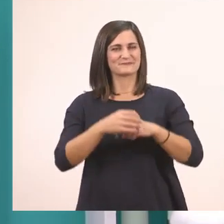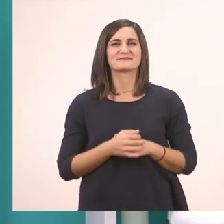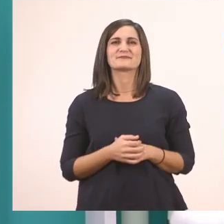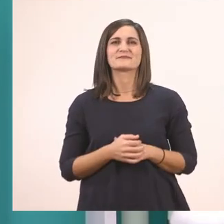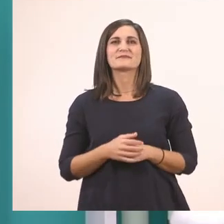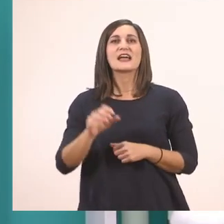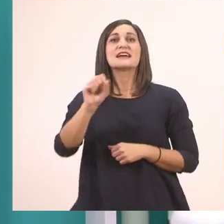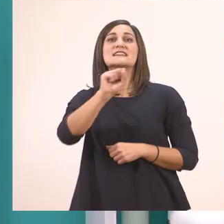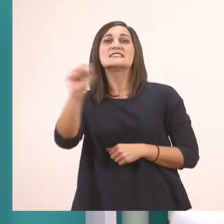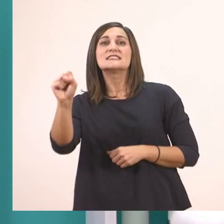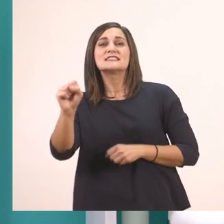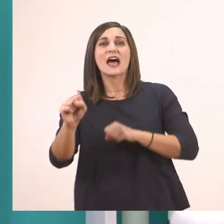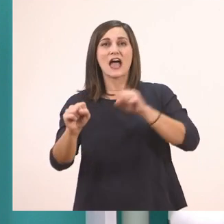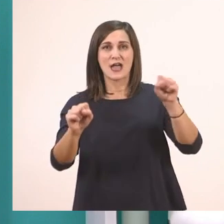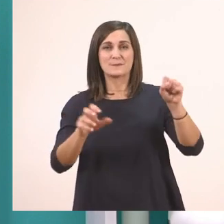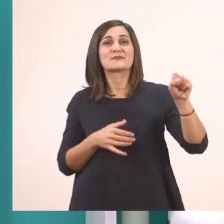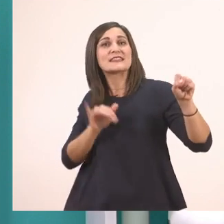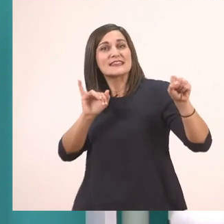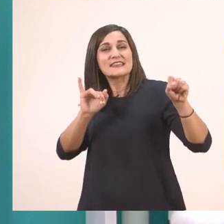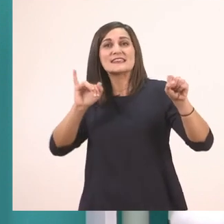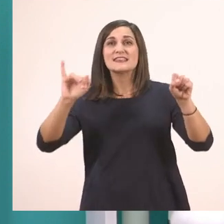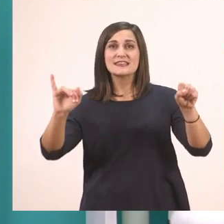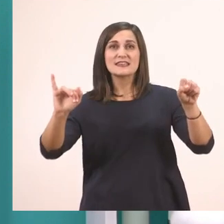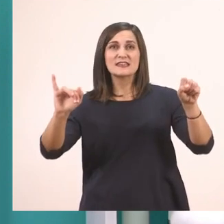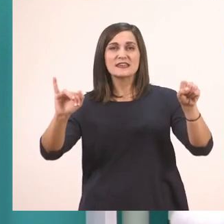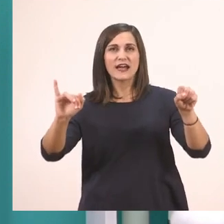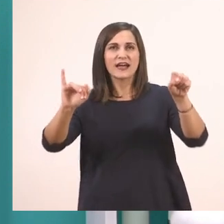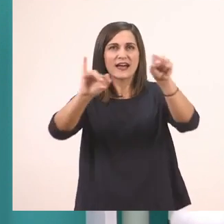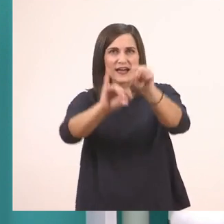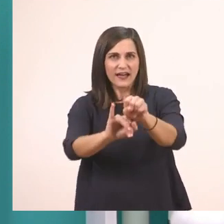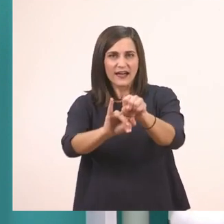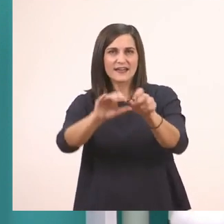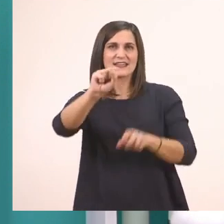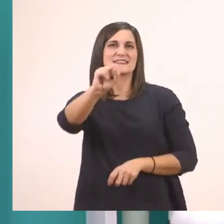σ + ι --> σι.